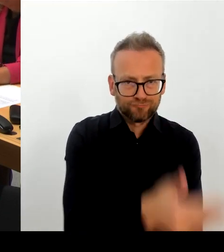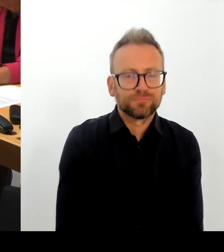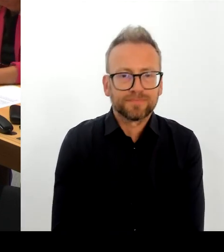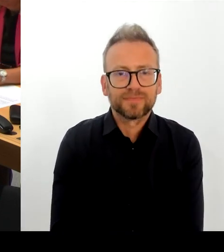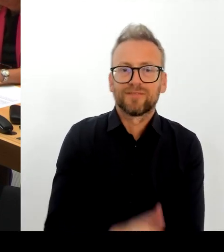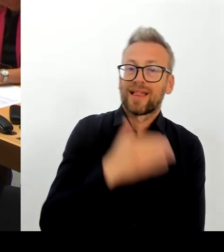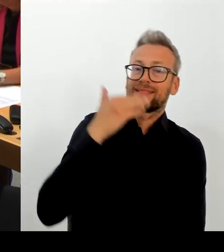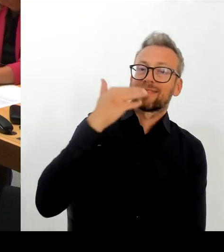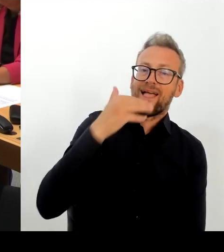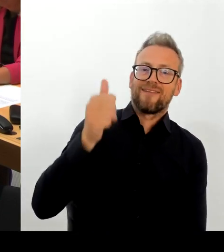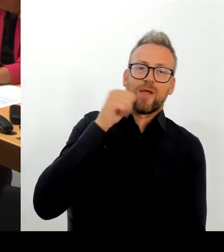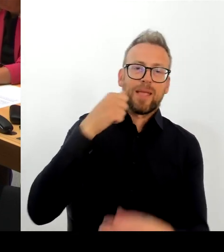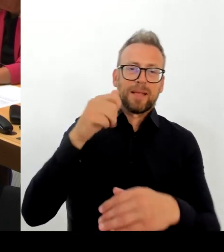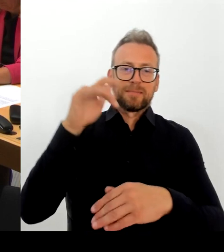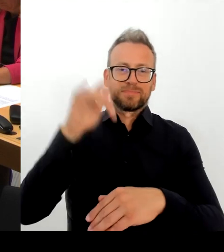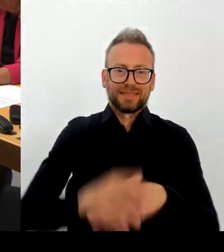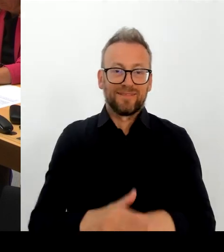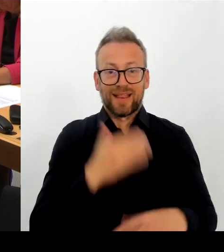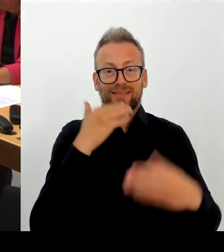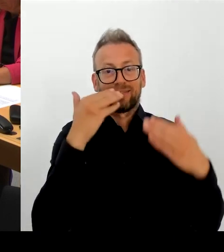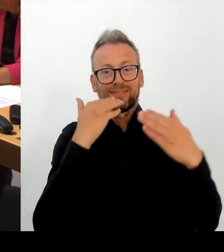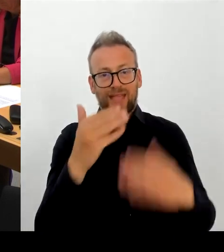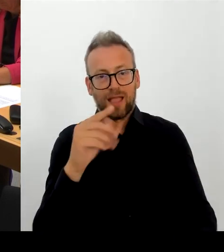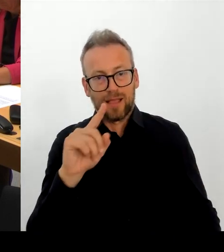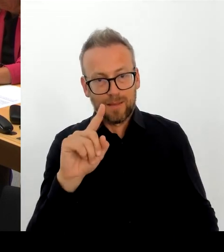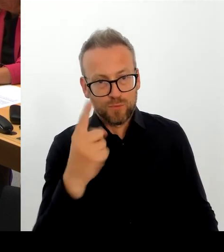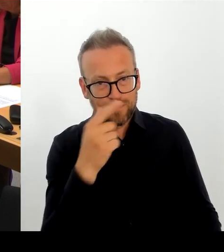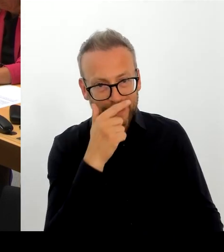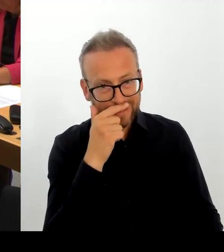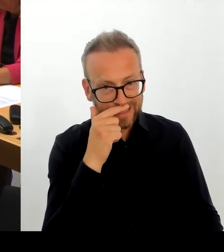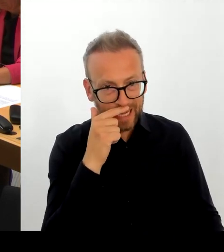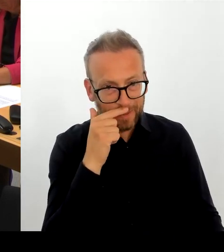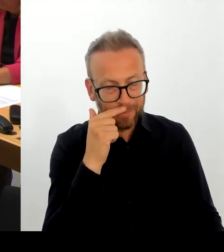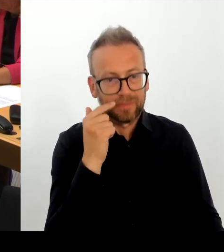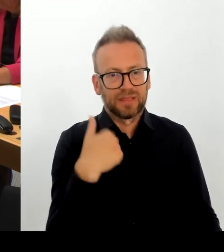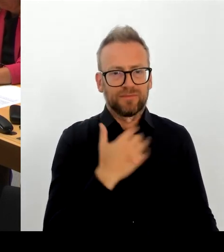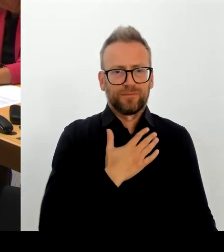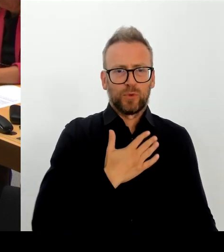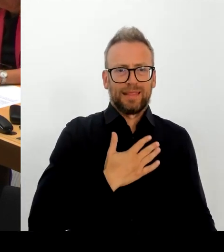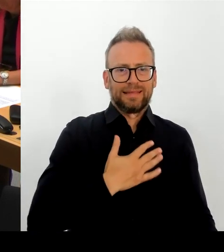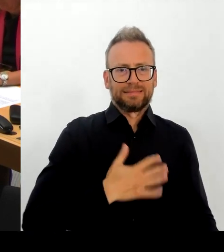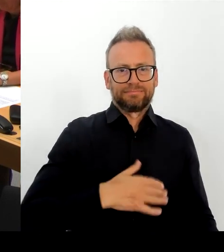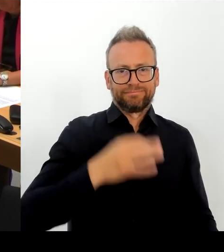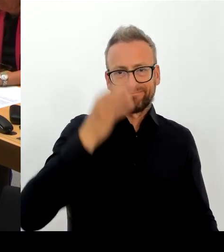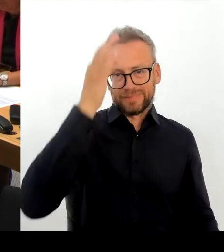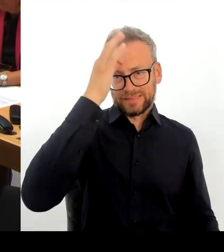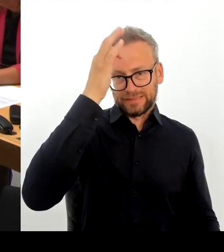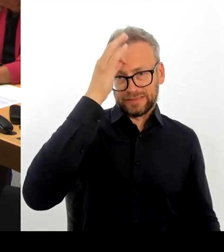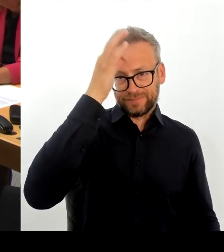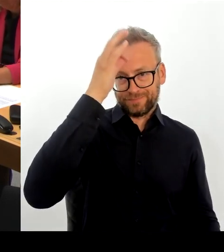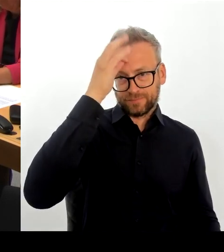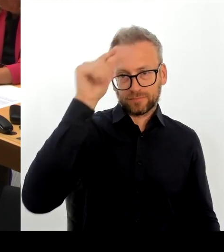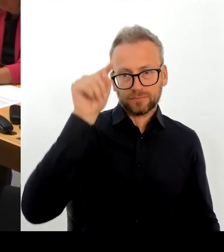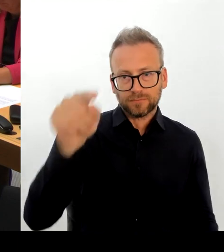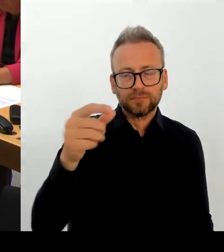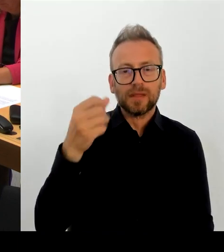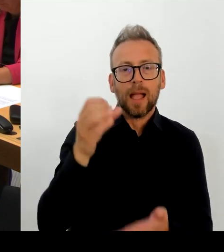Die weitere Neustrukturierung machen wir gemeinsam mit der Kulturstaatsministerin. Ich kann Ihnen nur noch einmal sagen: Ich glaube, es spricht viel dafür, das